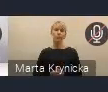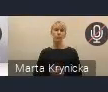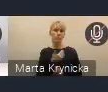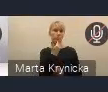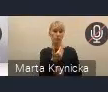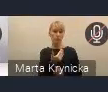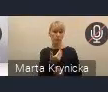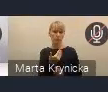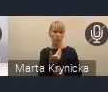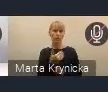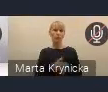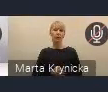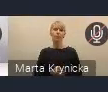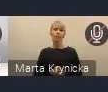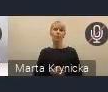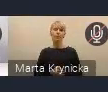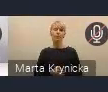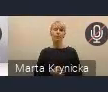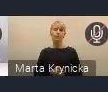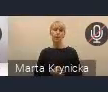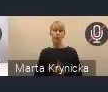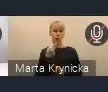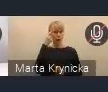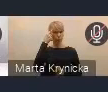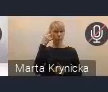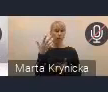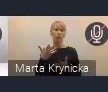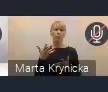Przypominamy, gdzie można kierować wszystkie uwagi.